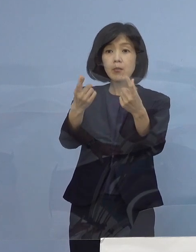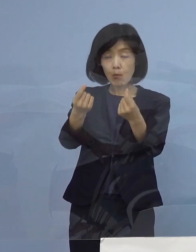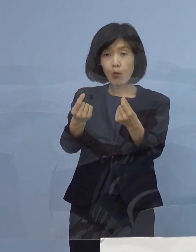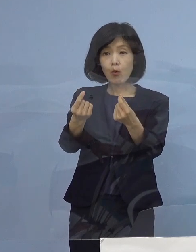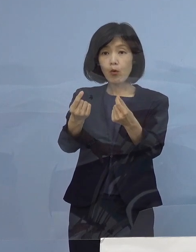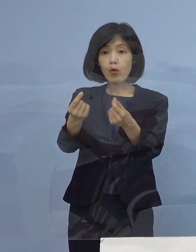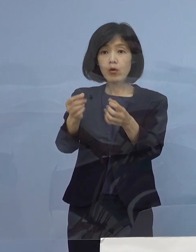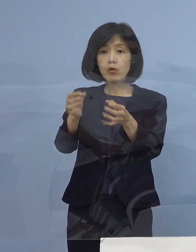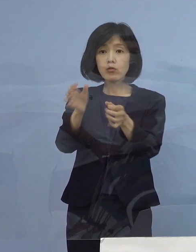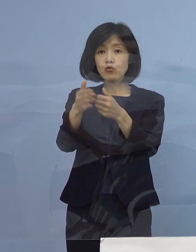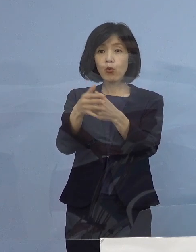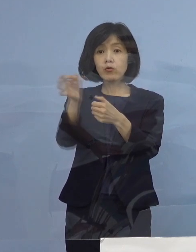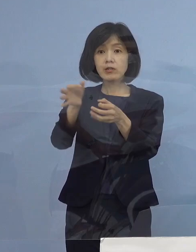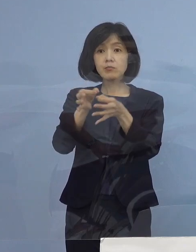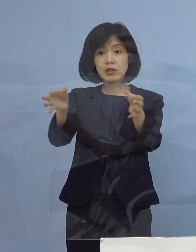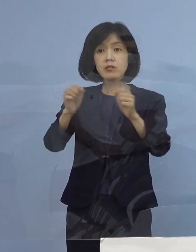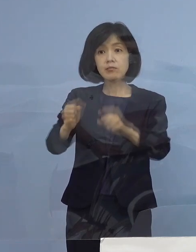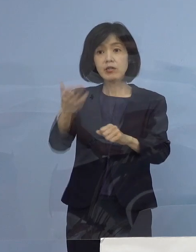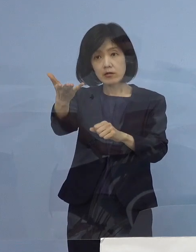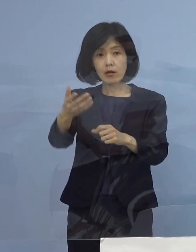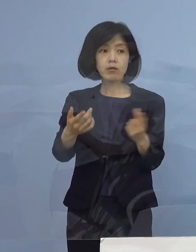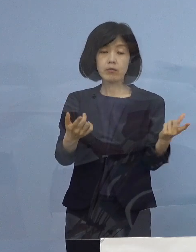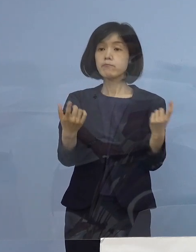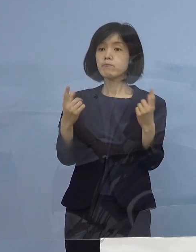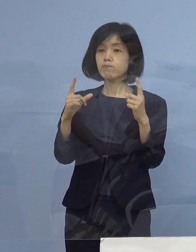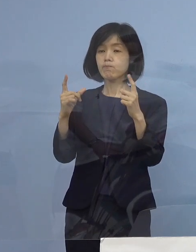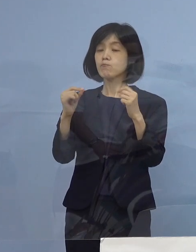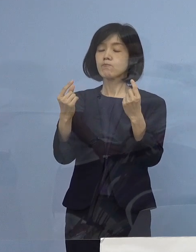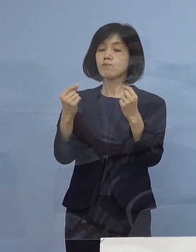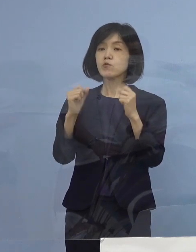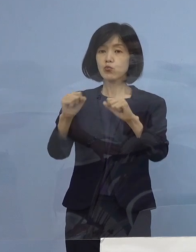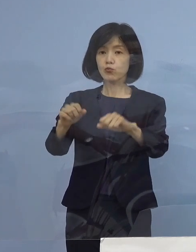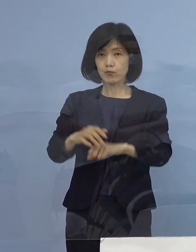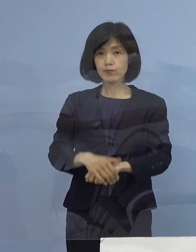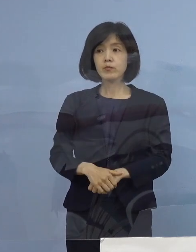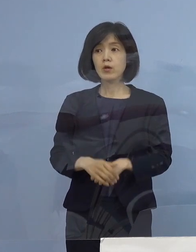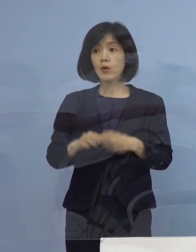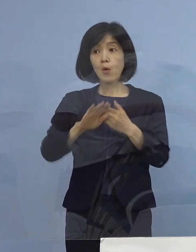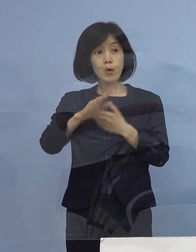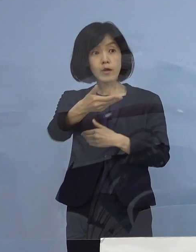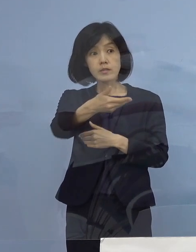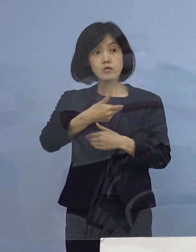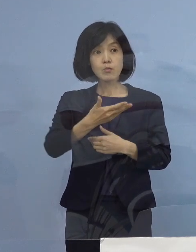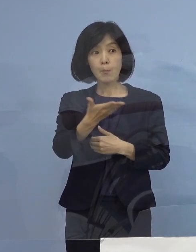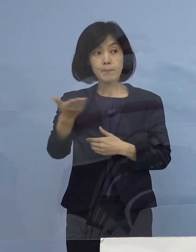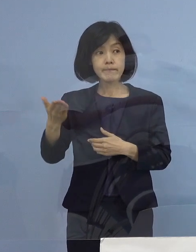（読売新聞社） わかりました、他ありましたら よろしくお願いします